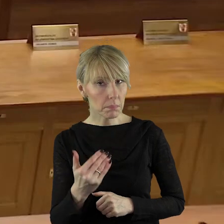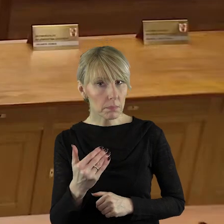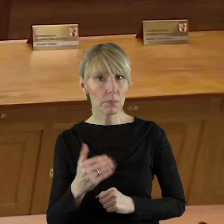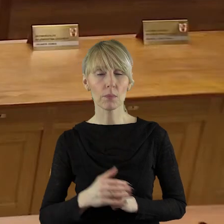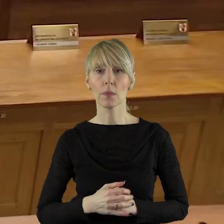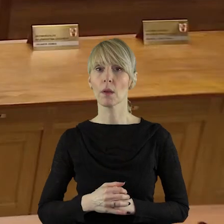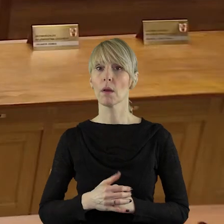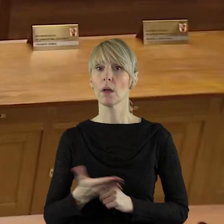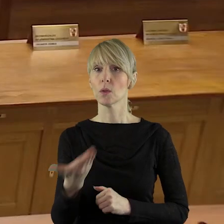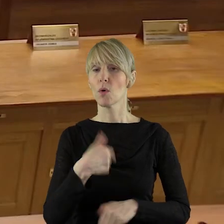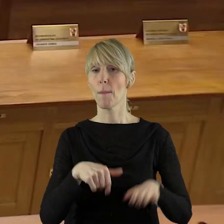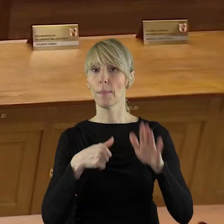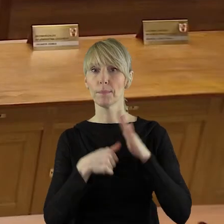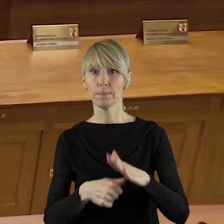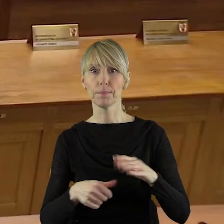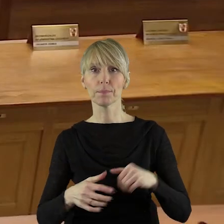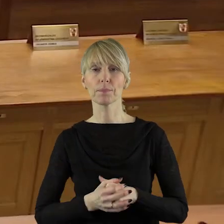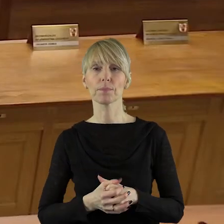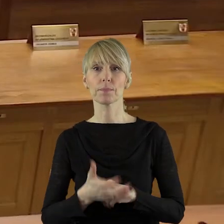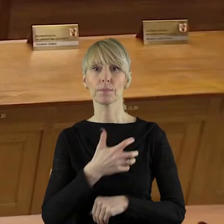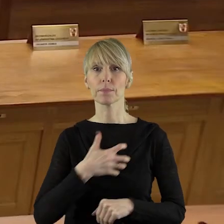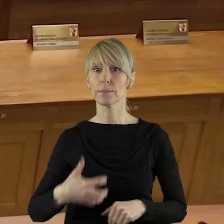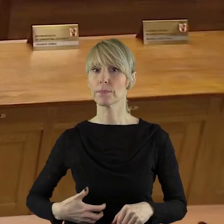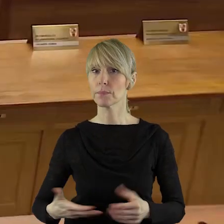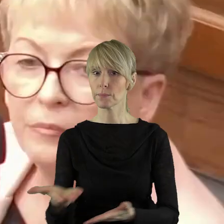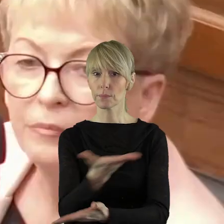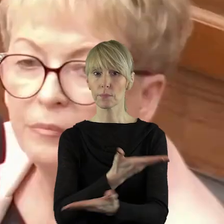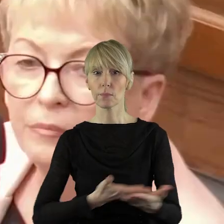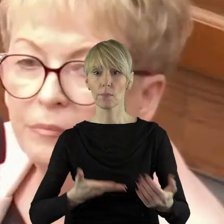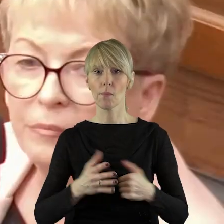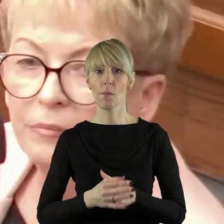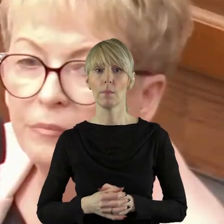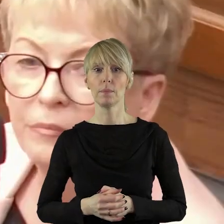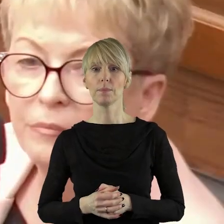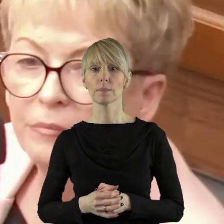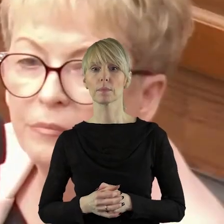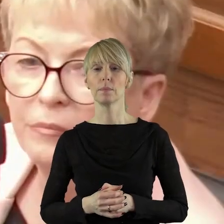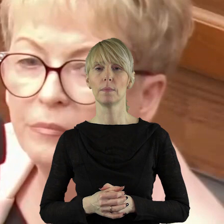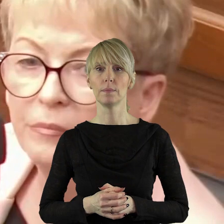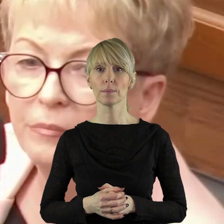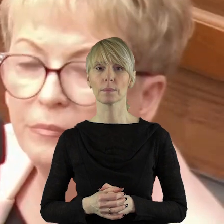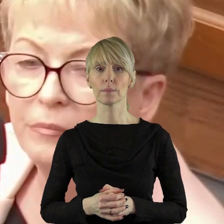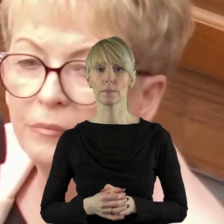Bardzo dziękuję, panie przewodnicząca. Pani Przewodnicząca, Panie Marszałku, Szanowni Państwo Radni!